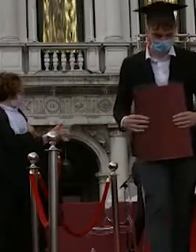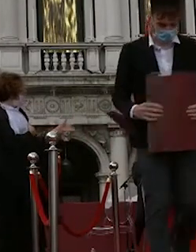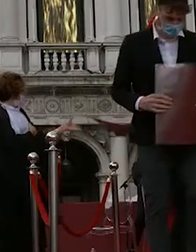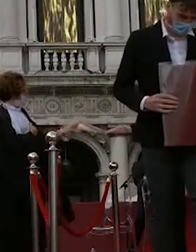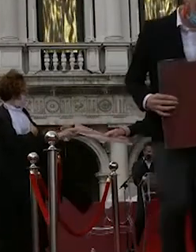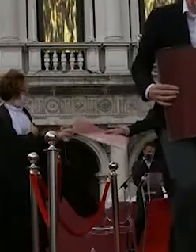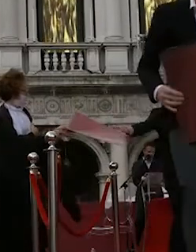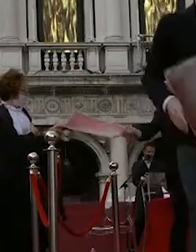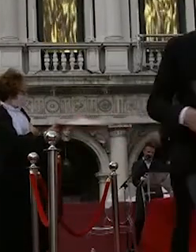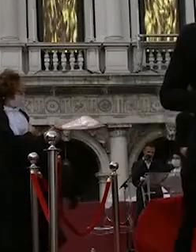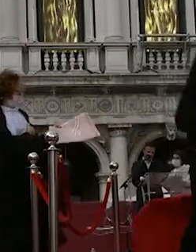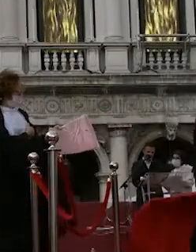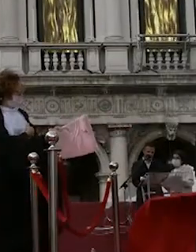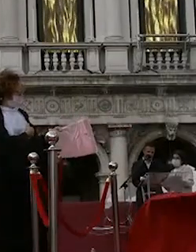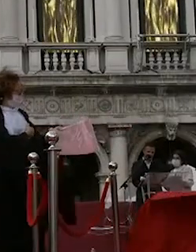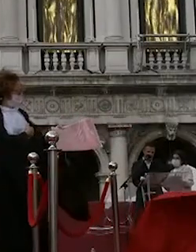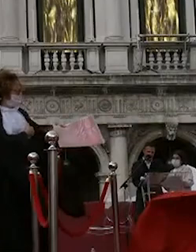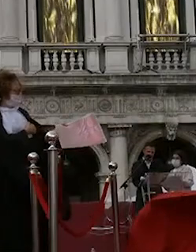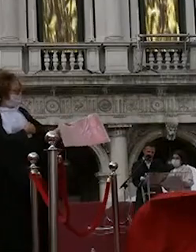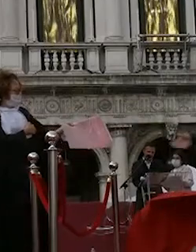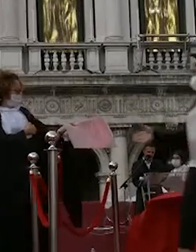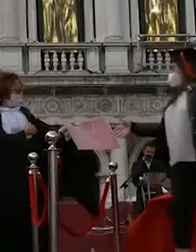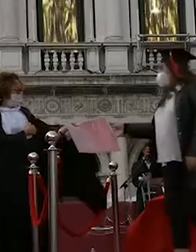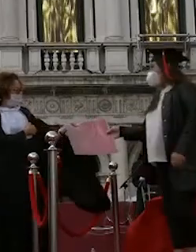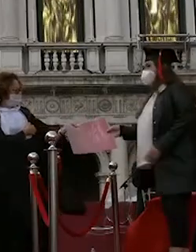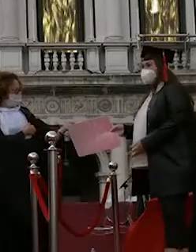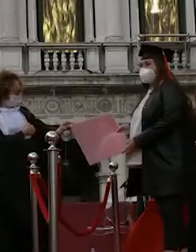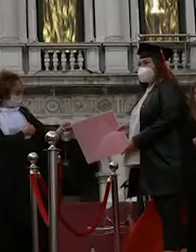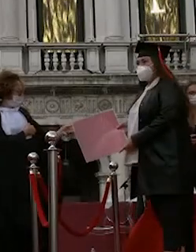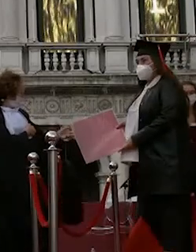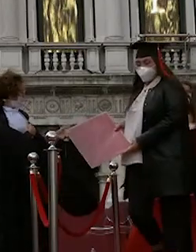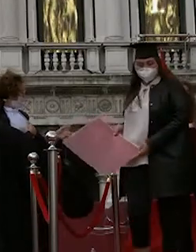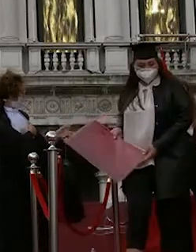sebastiano gastaldi carol sbagliato